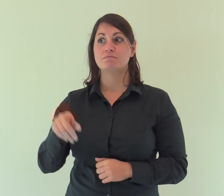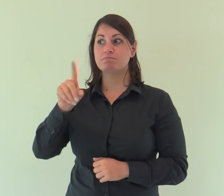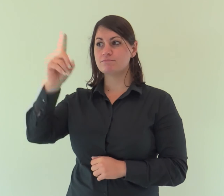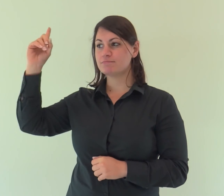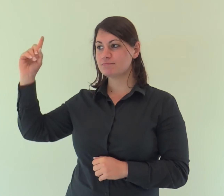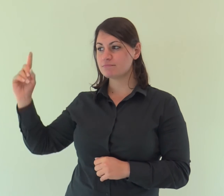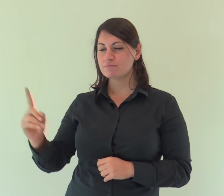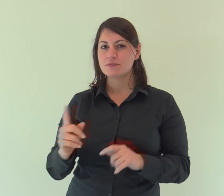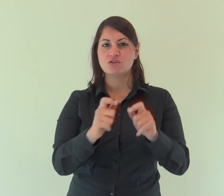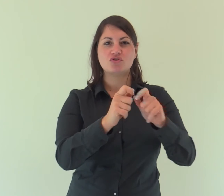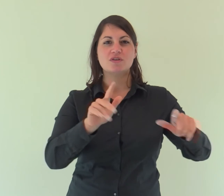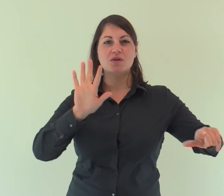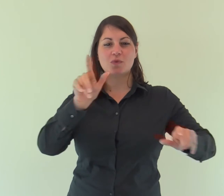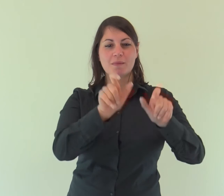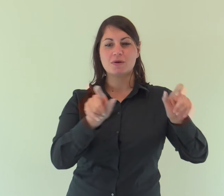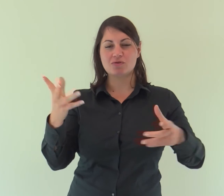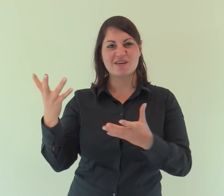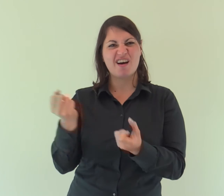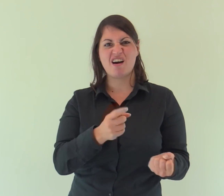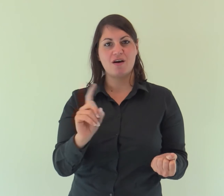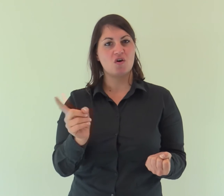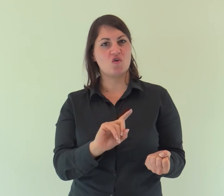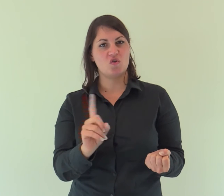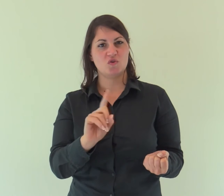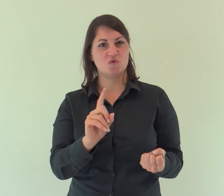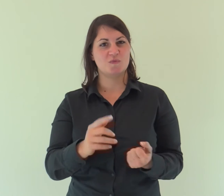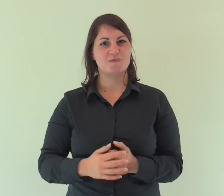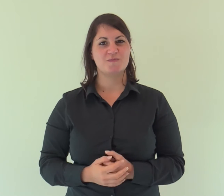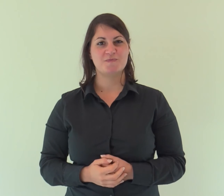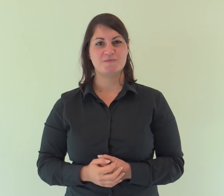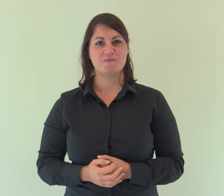Venne fra i suoi, e i suoi non lo hanno accolto.